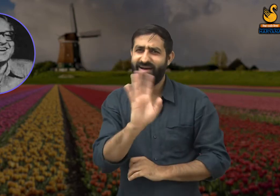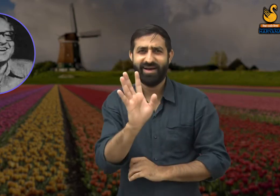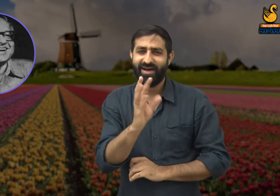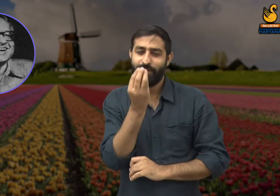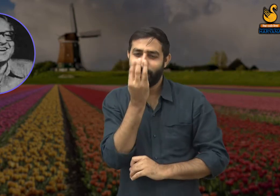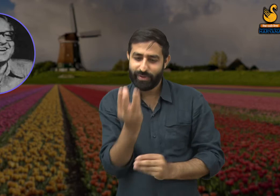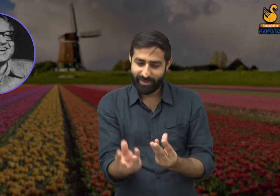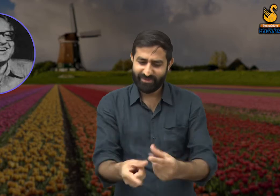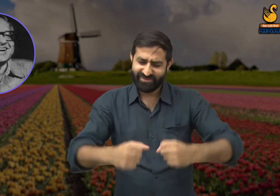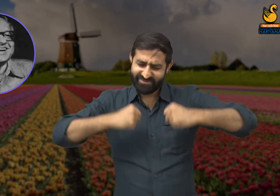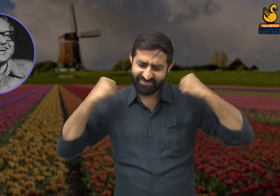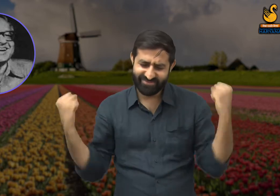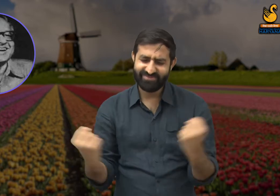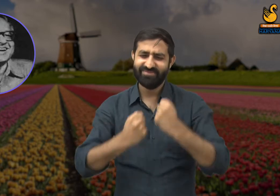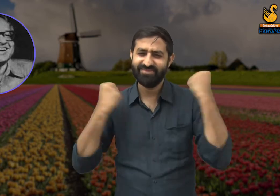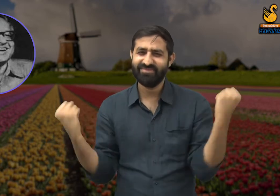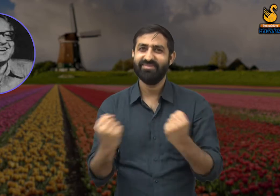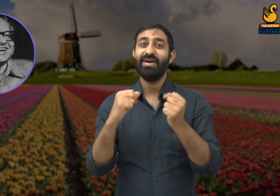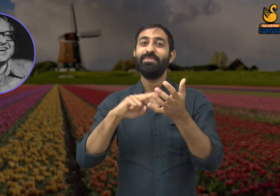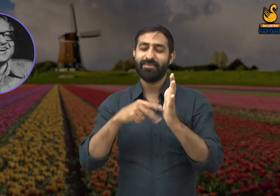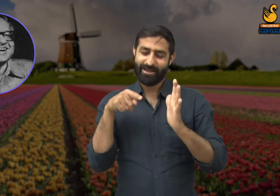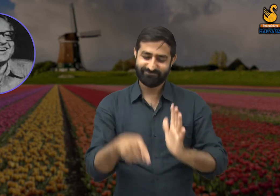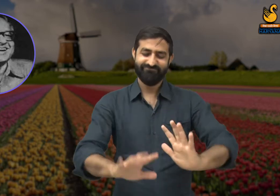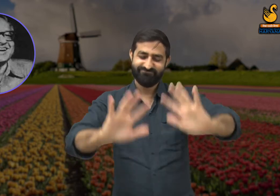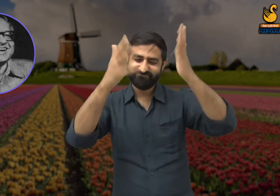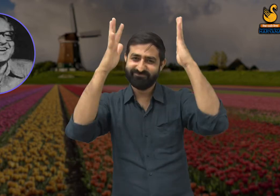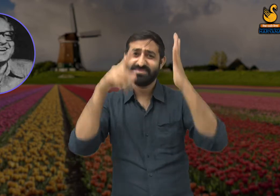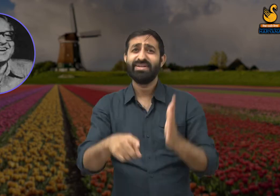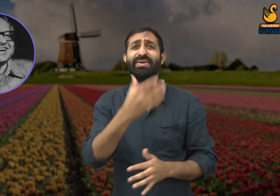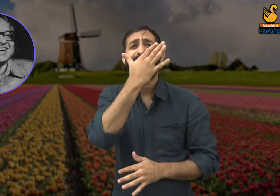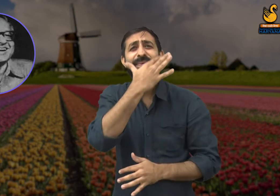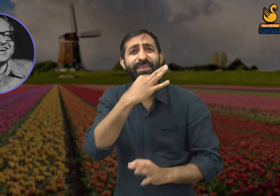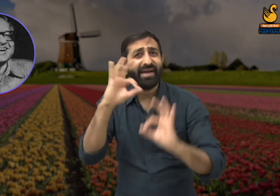उन फूलों की मेहनत की वजह से है इसलिए उनकी प्रशंसा होनी चाहिए.